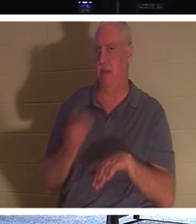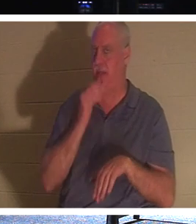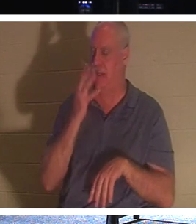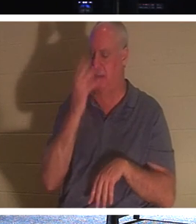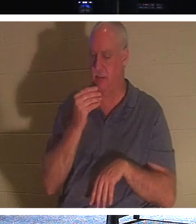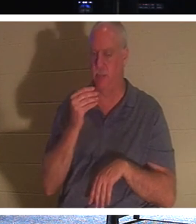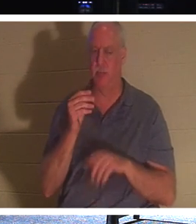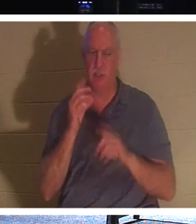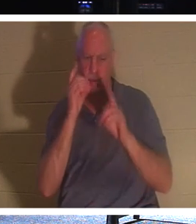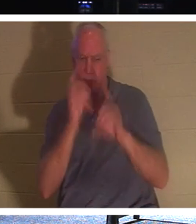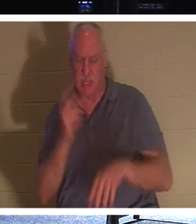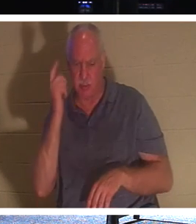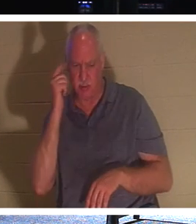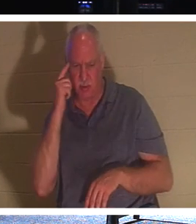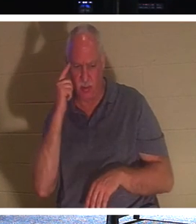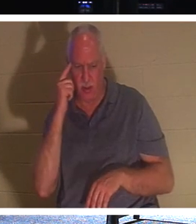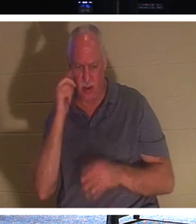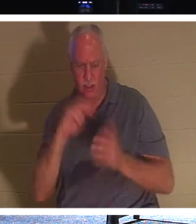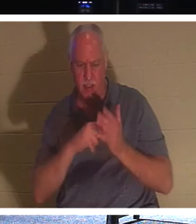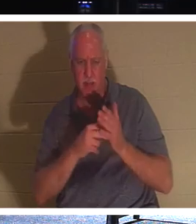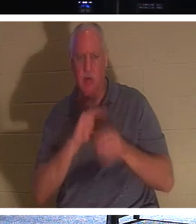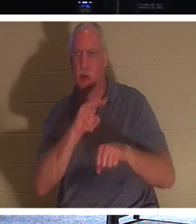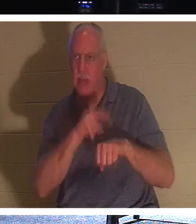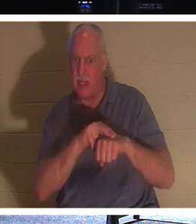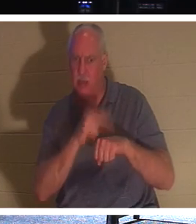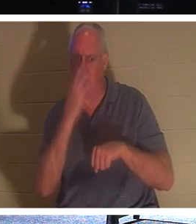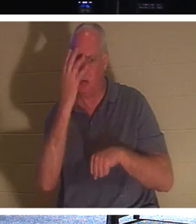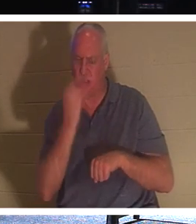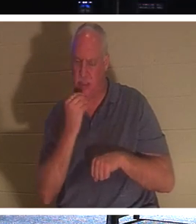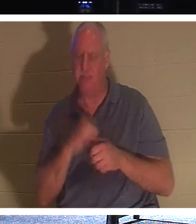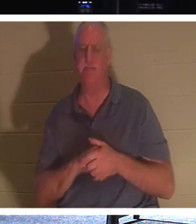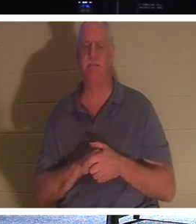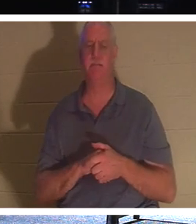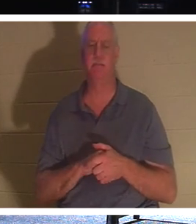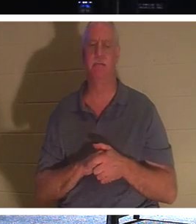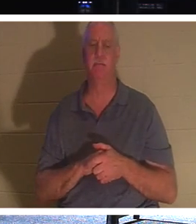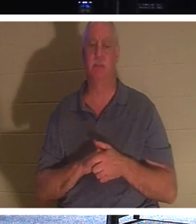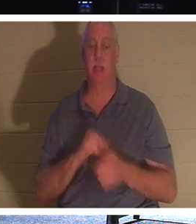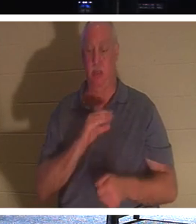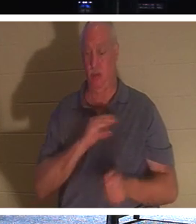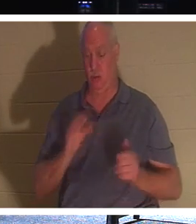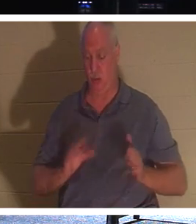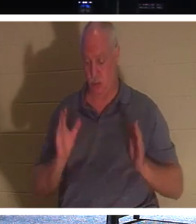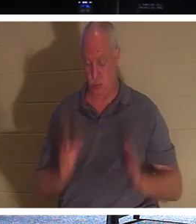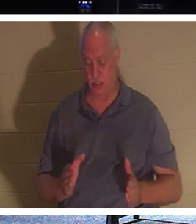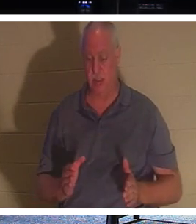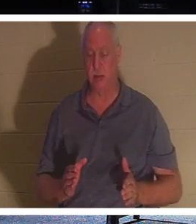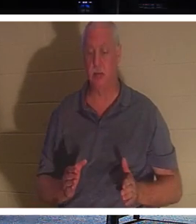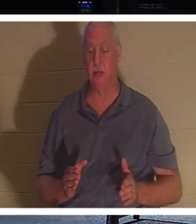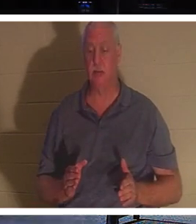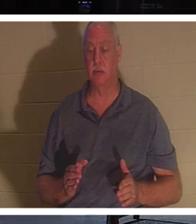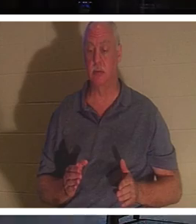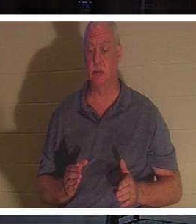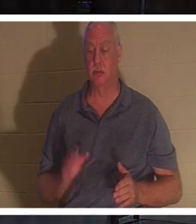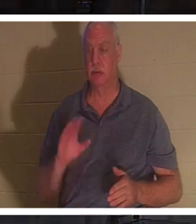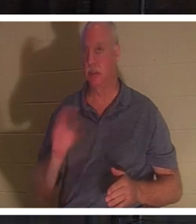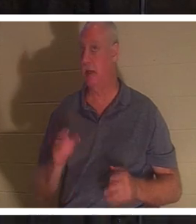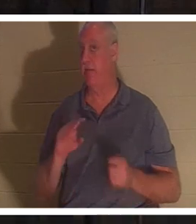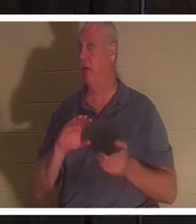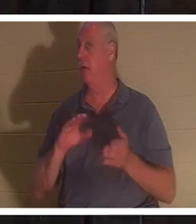门徒认为他指的是自然睡眠。”圣经说，对于基督徒来说，基督徒永远不会死。